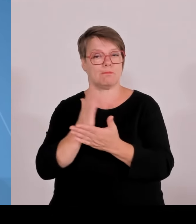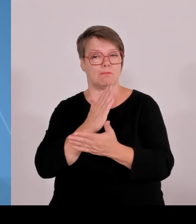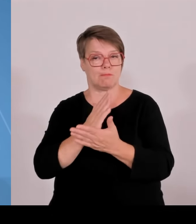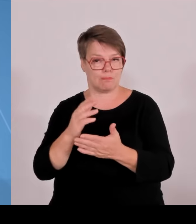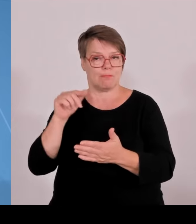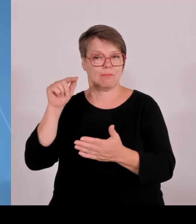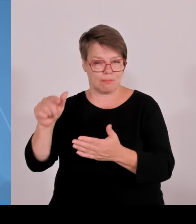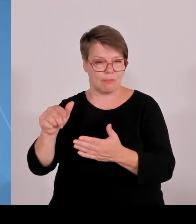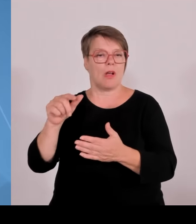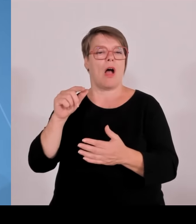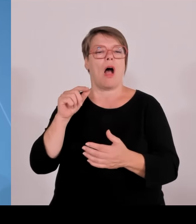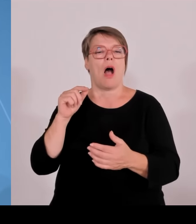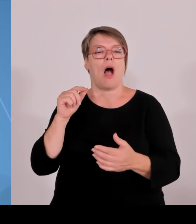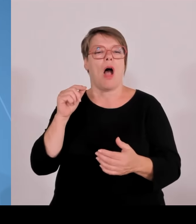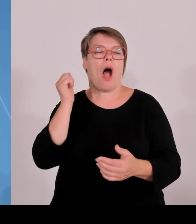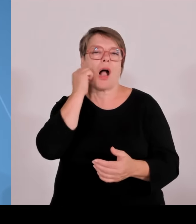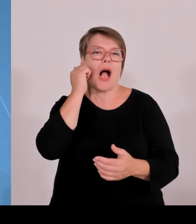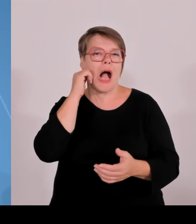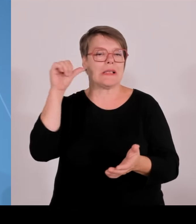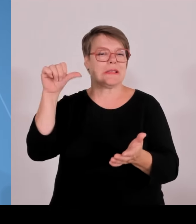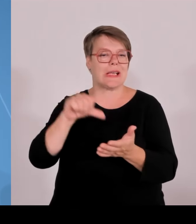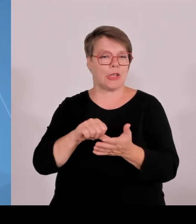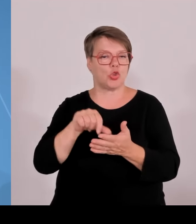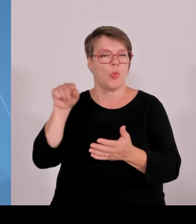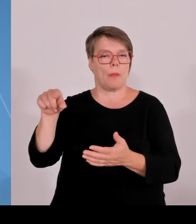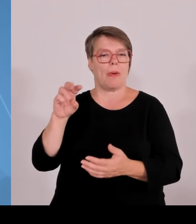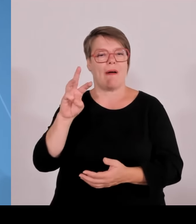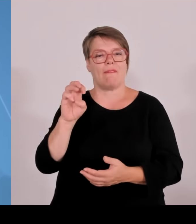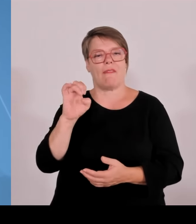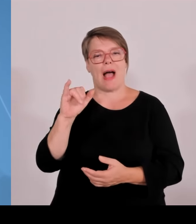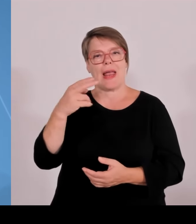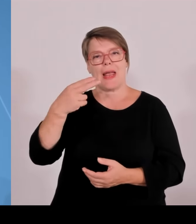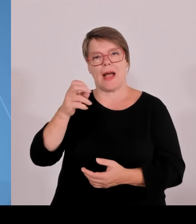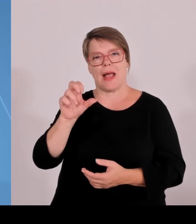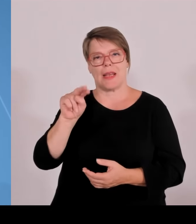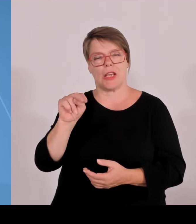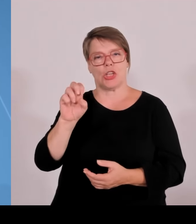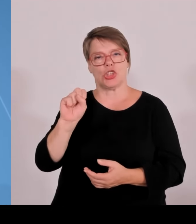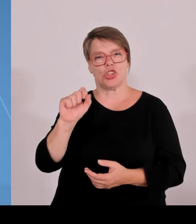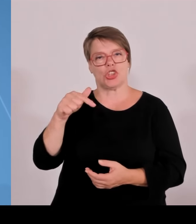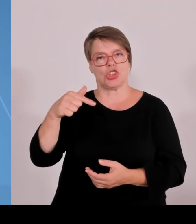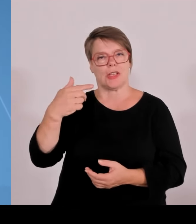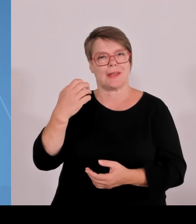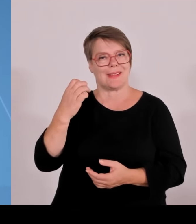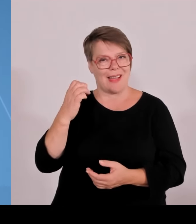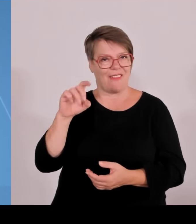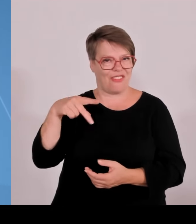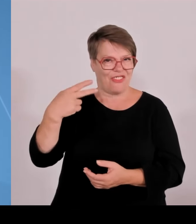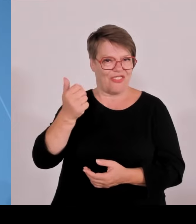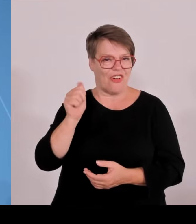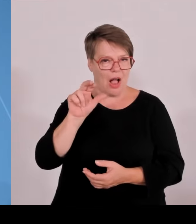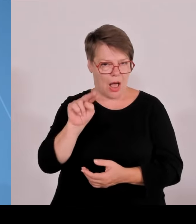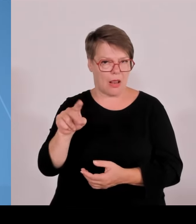Morgen werden wir eine Lösung präsentieren für den sogenannten Physikcampus in der Landeshauptstadt, nächste Woche